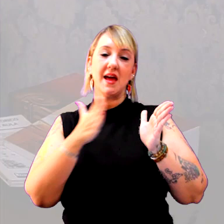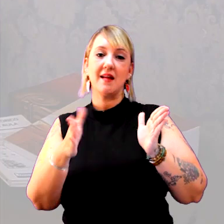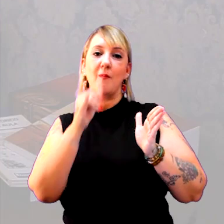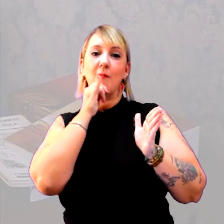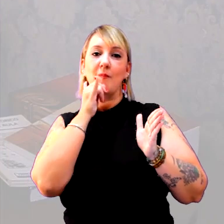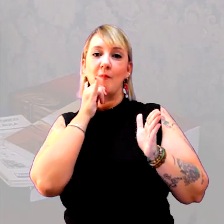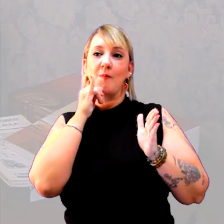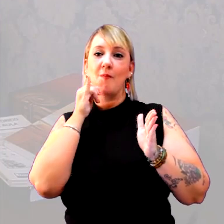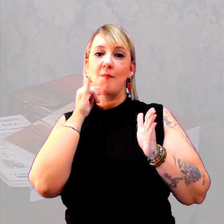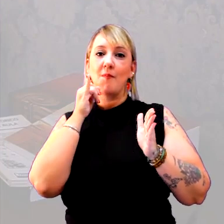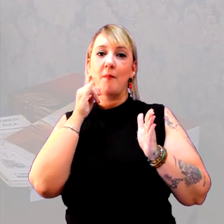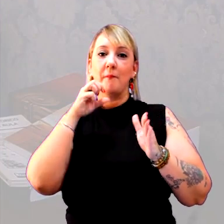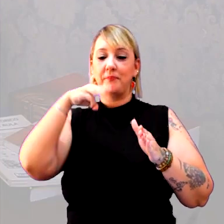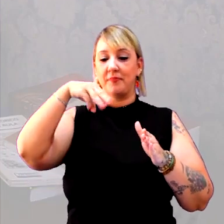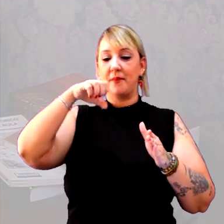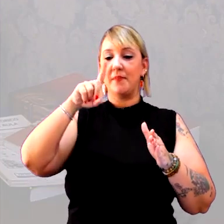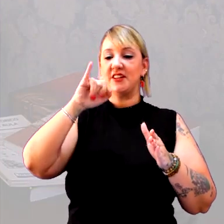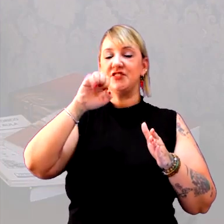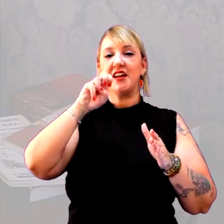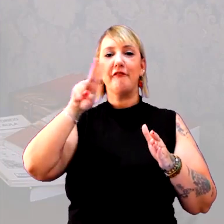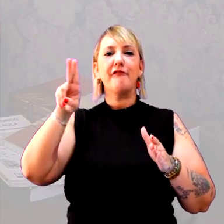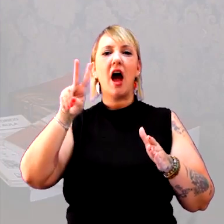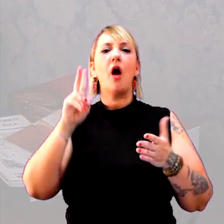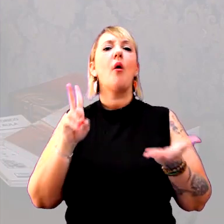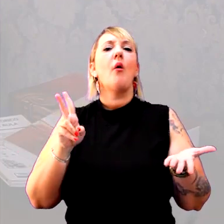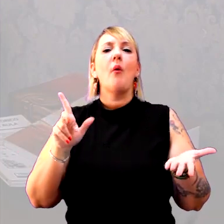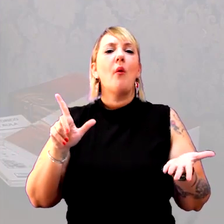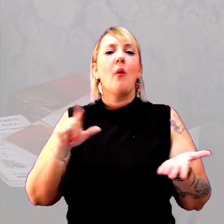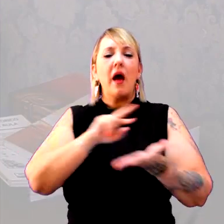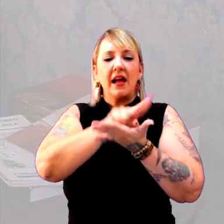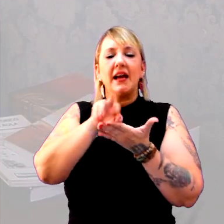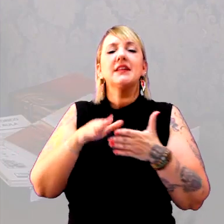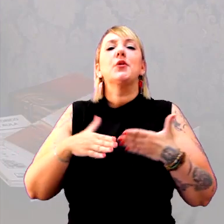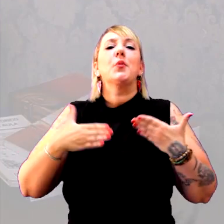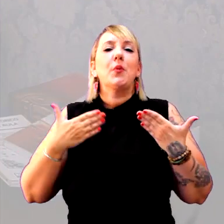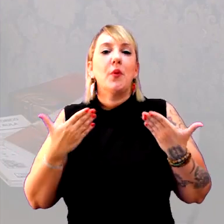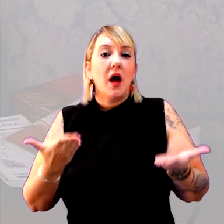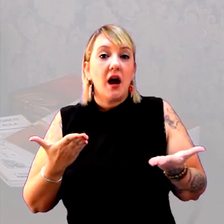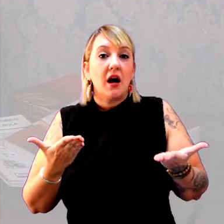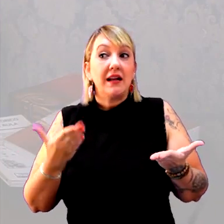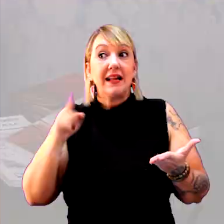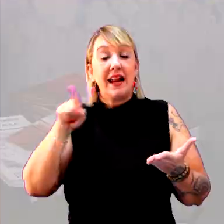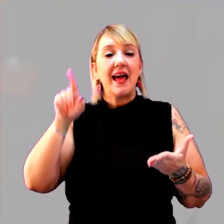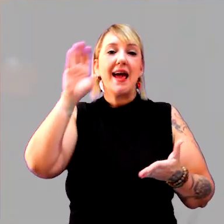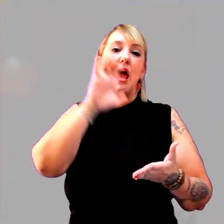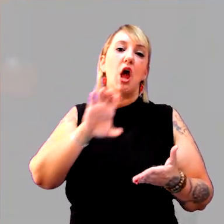o período medieval. Qual é característica do período medieval na Europa?